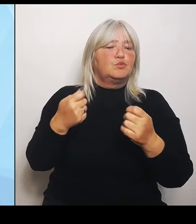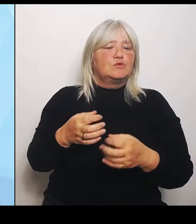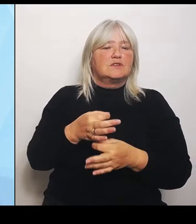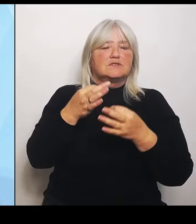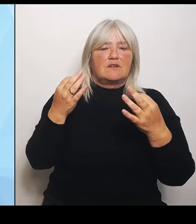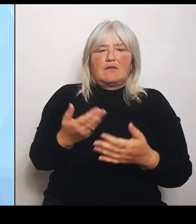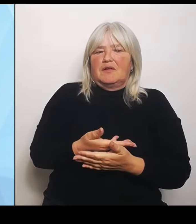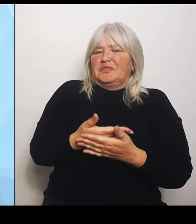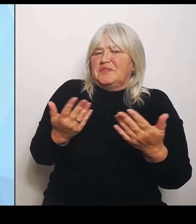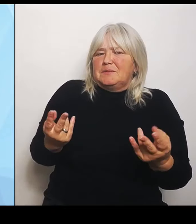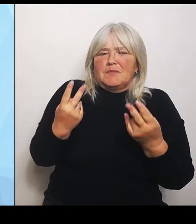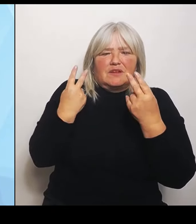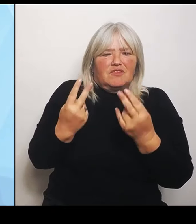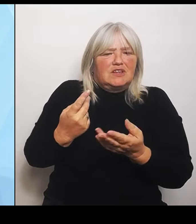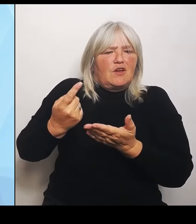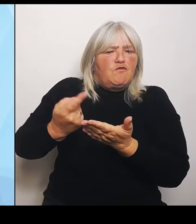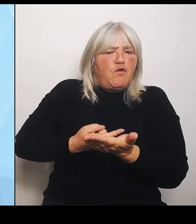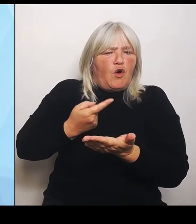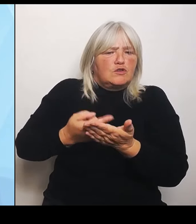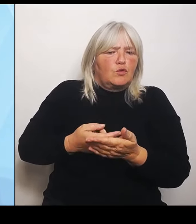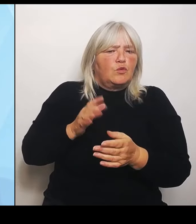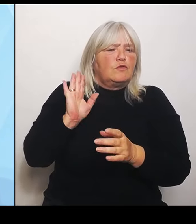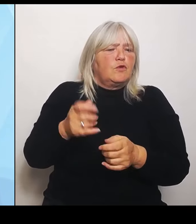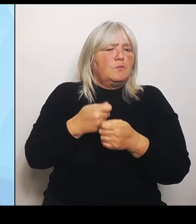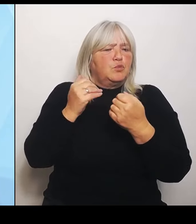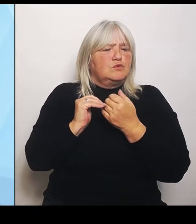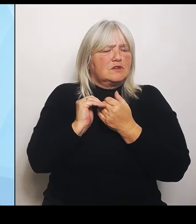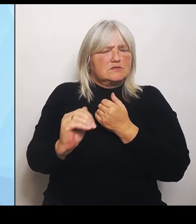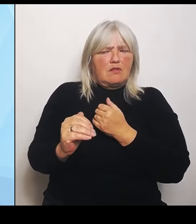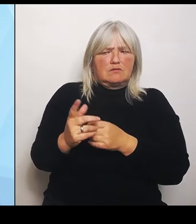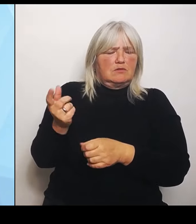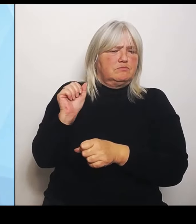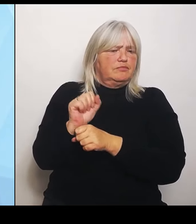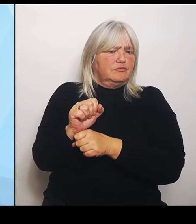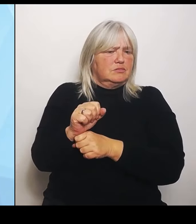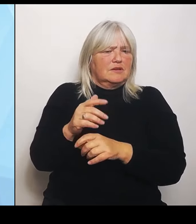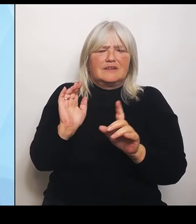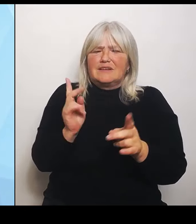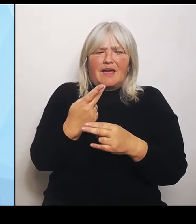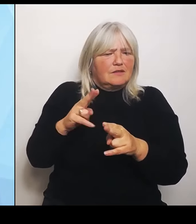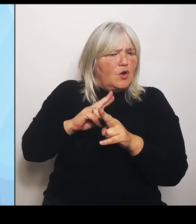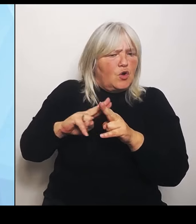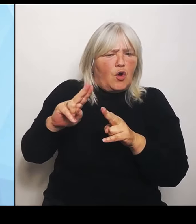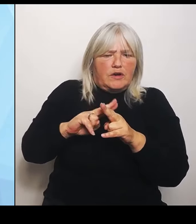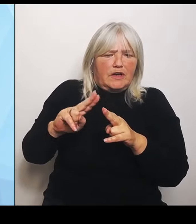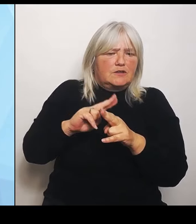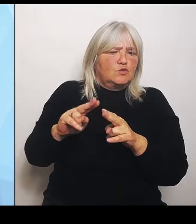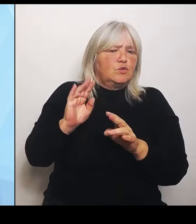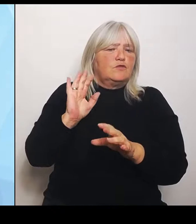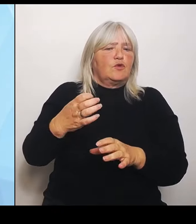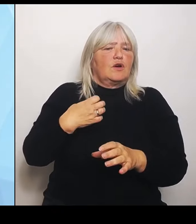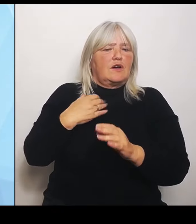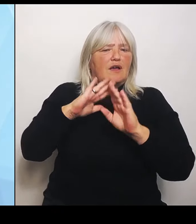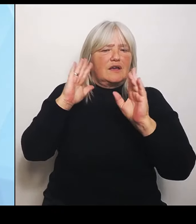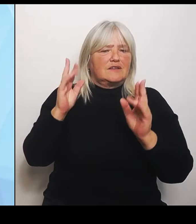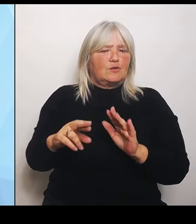Es wurden keine Korrekturen gemacht an der Krankenhausreform und es wurde auch keine Soforthilfe in die Hand genommen, die gerade so wichtig wäre,